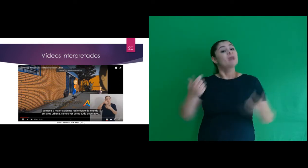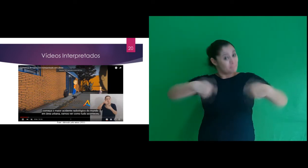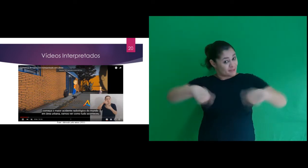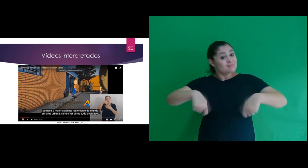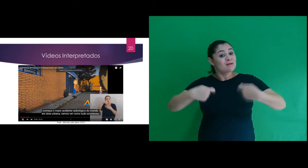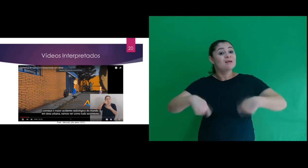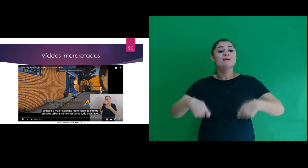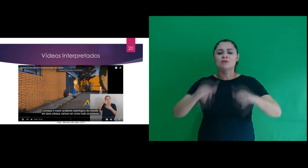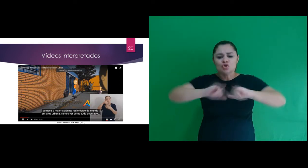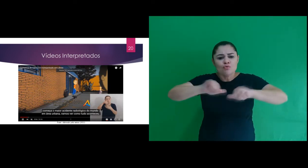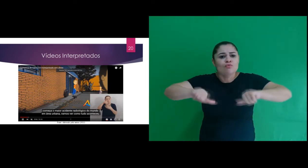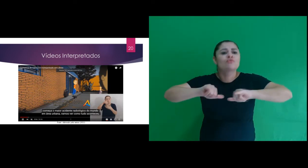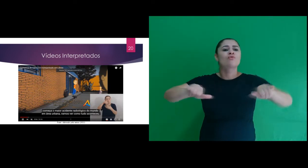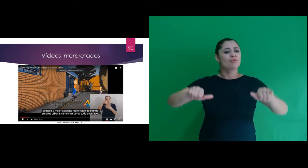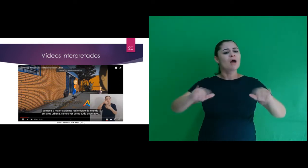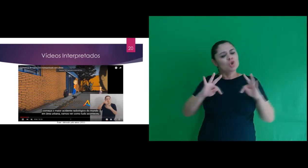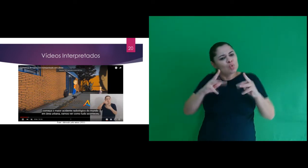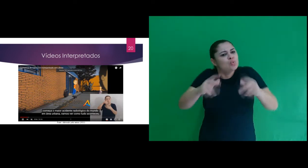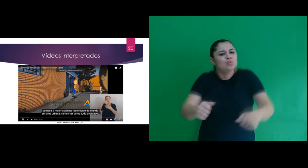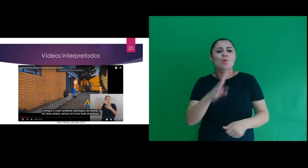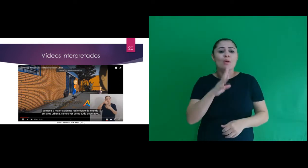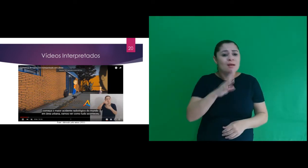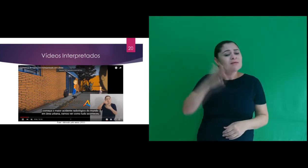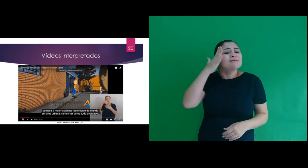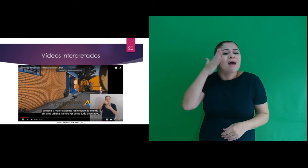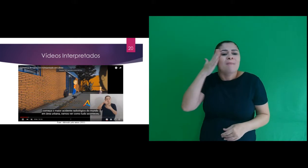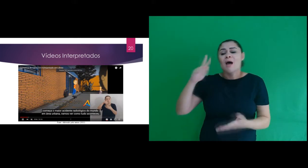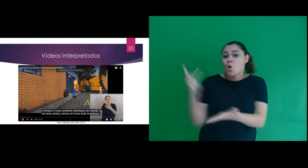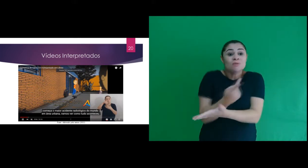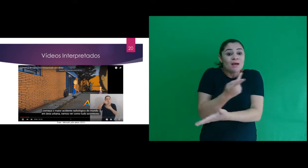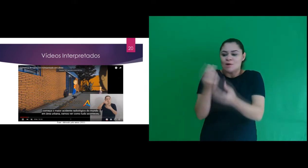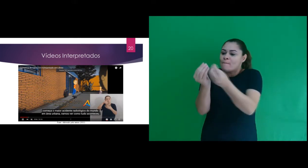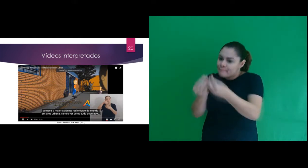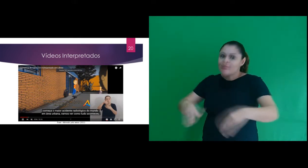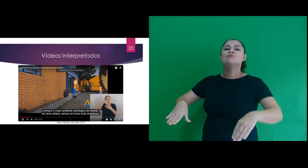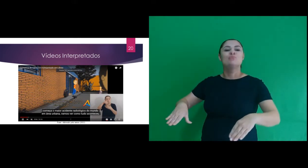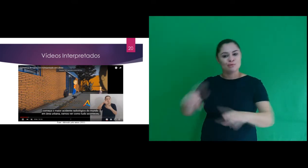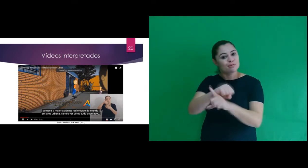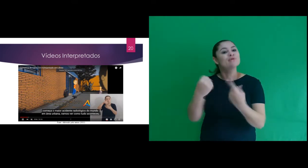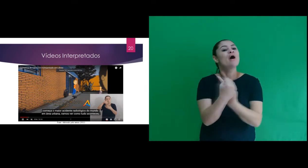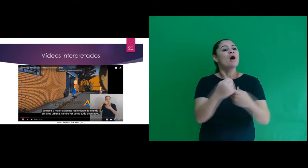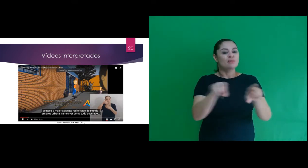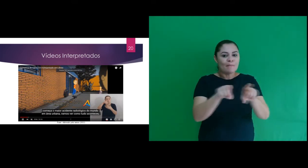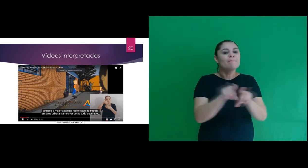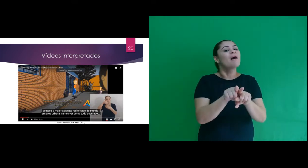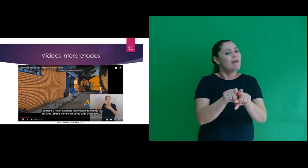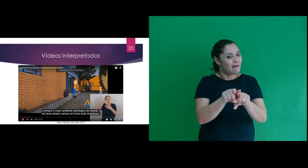na cidade de Goiânia e que deve ser conhecido e relembrado para que os prejuízos sociais e